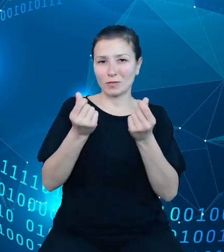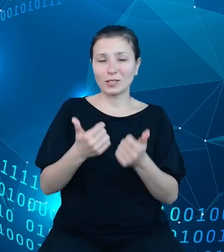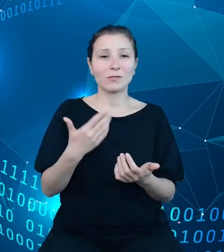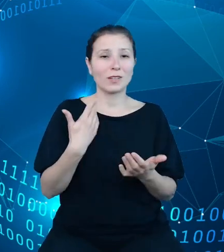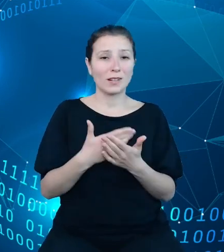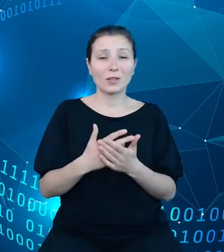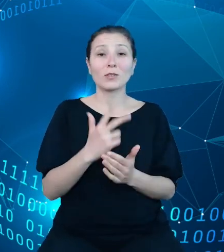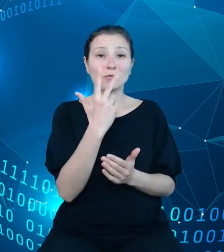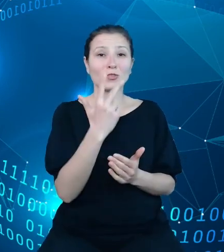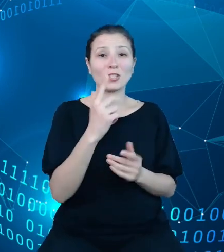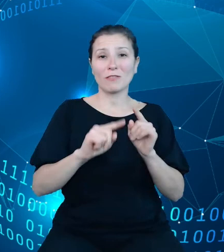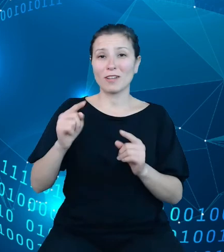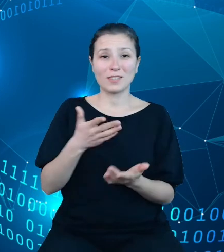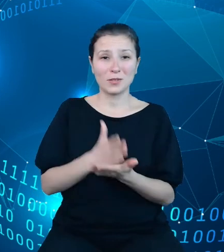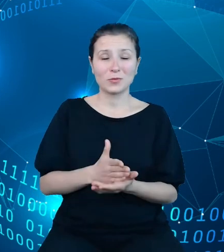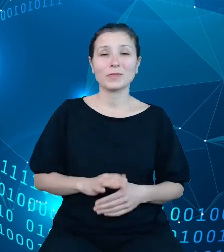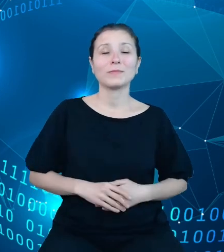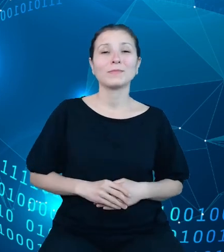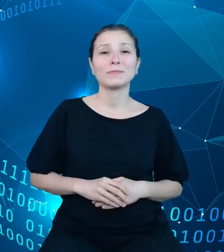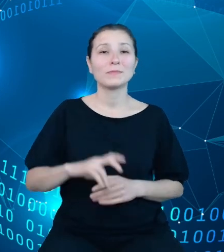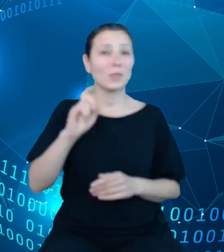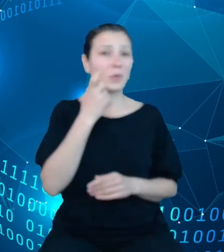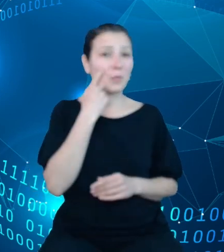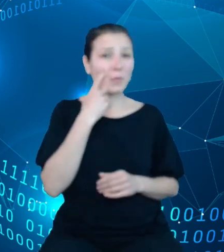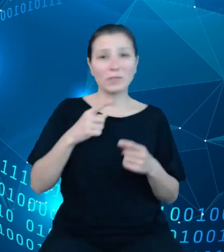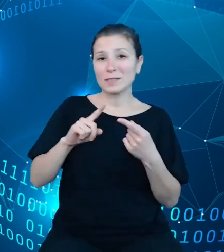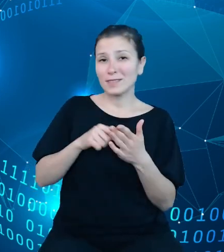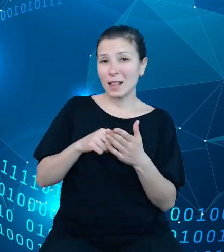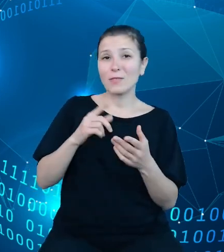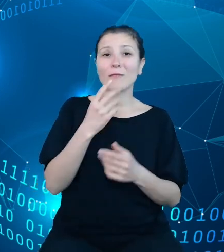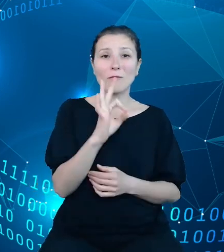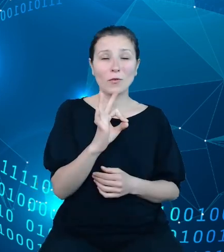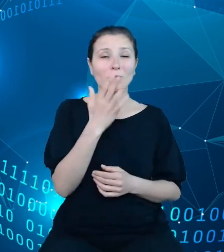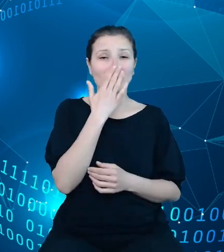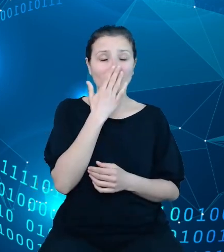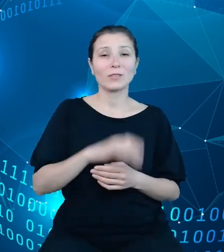Głównym jego celem jest zapewnienie przepływu informacji pomiędzy